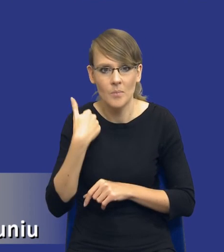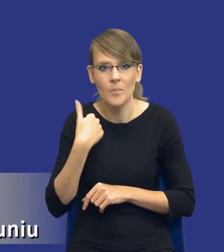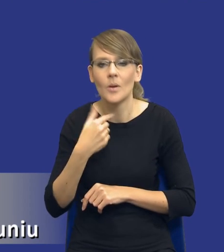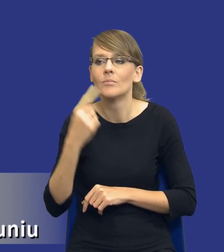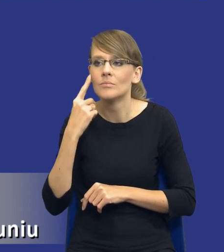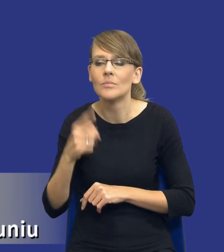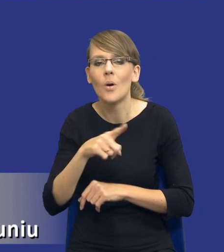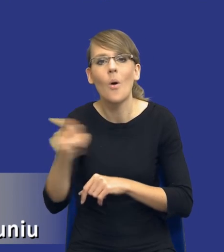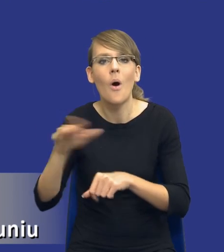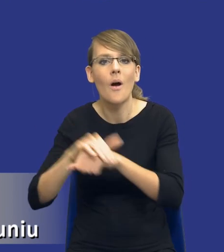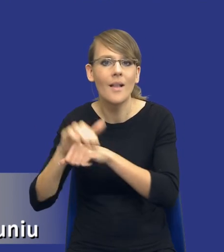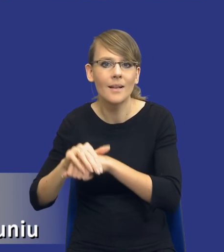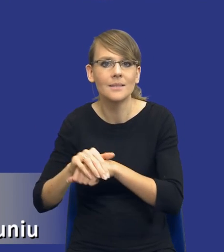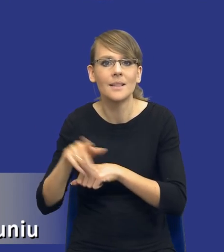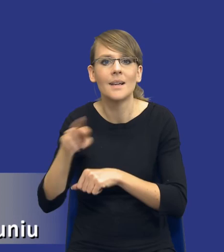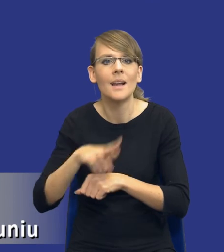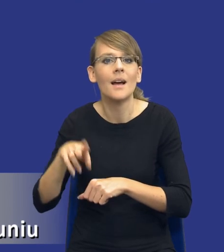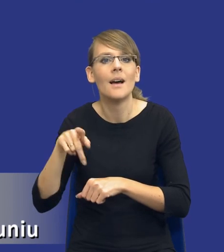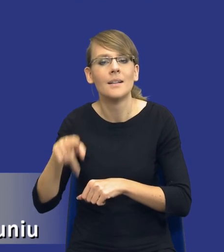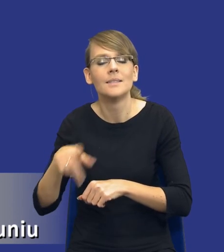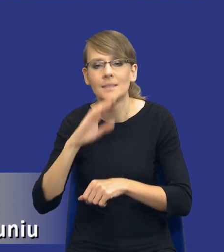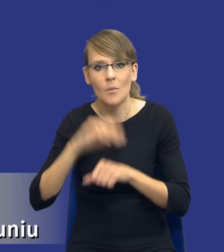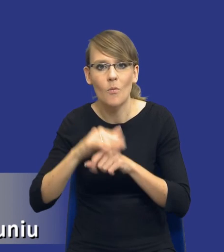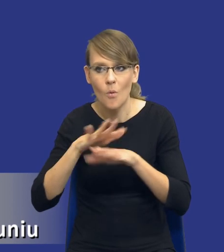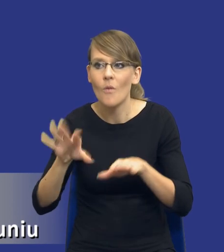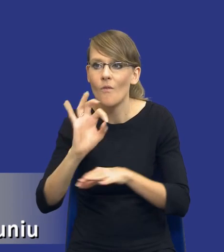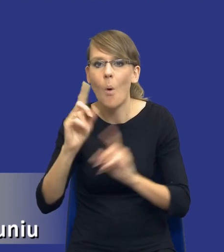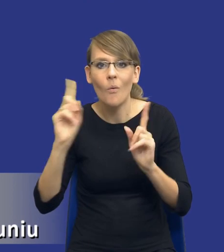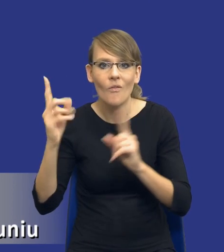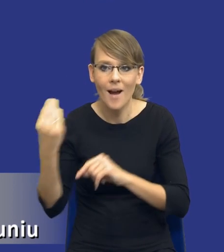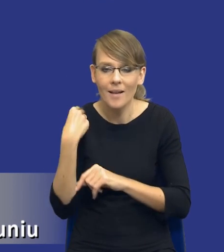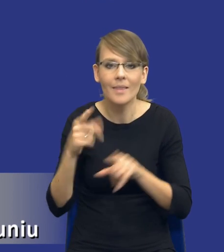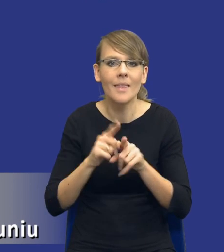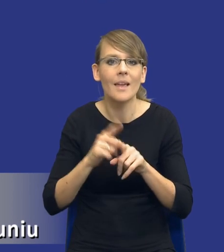i koleżanek z Rady Zamówień Publicznych i uwagi przedstawicieli urzędów, w tym